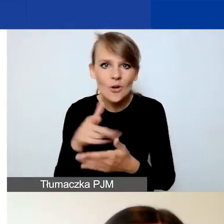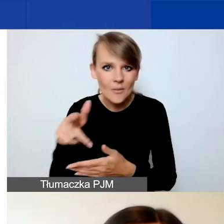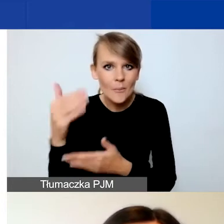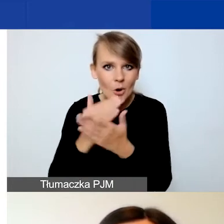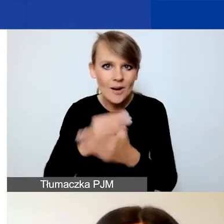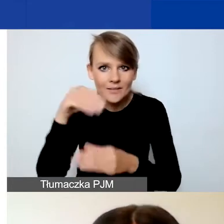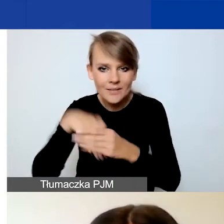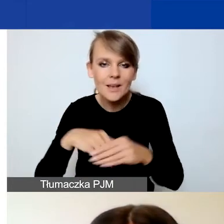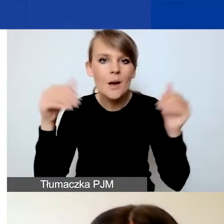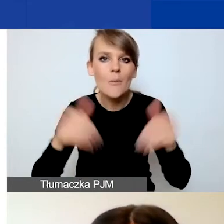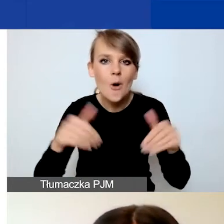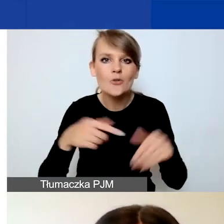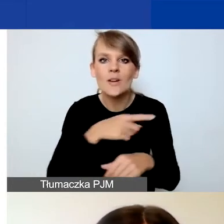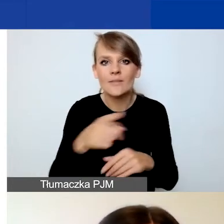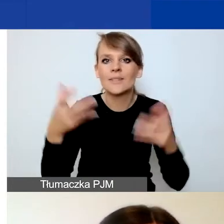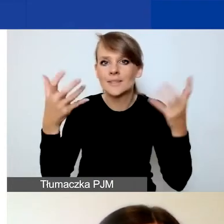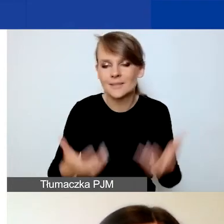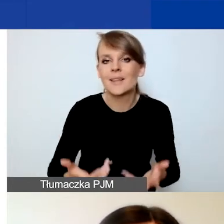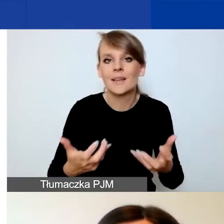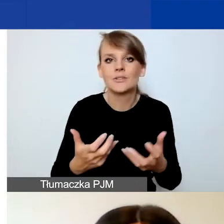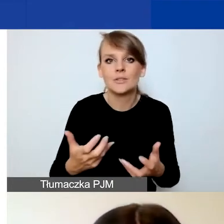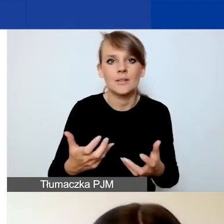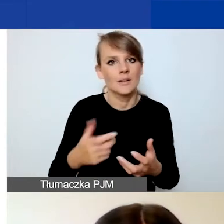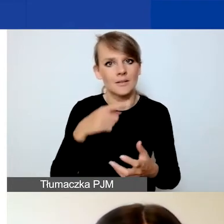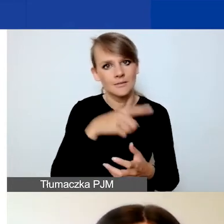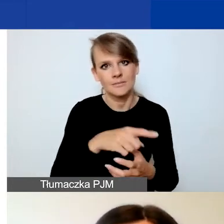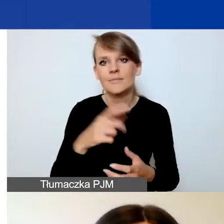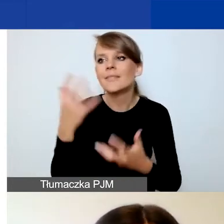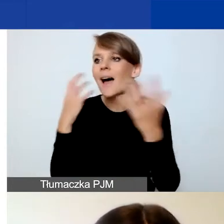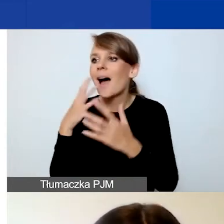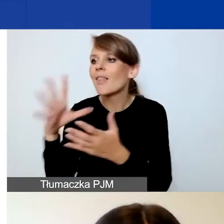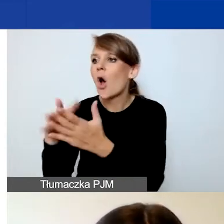być może będą chcieli przekopiować dane. Więc tutaj uczulam,